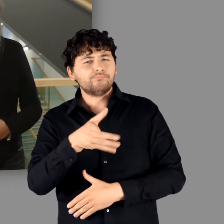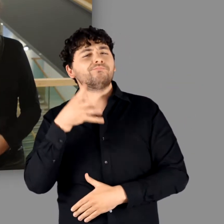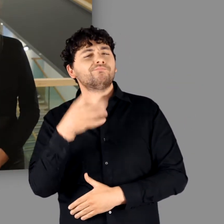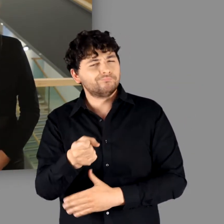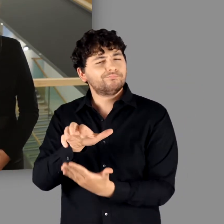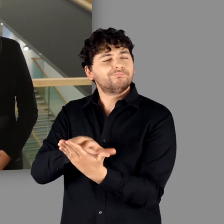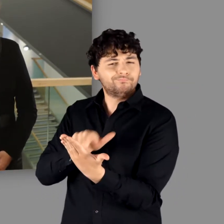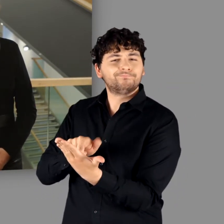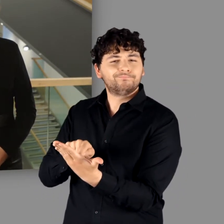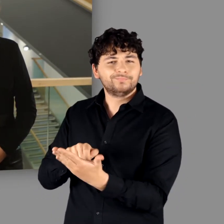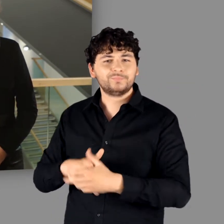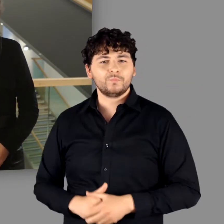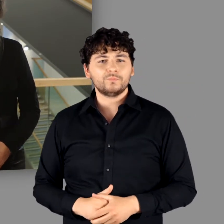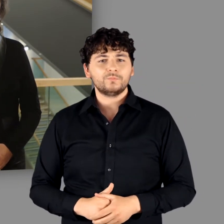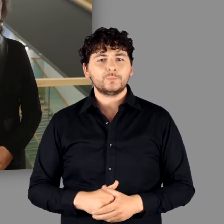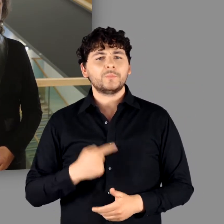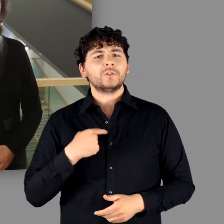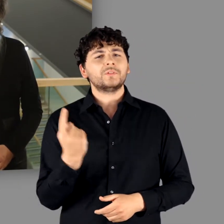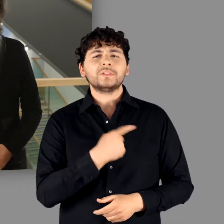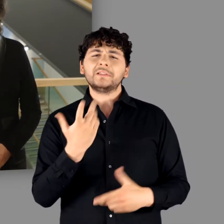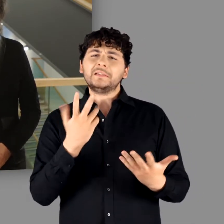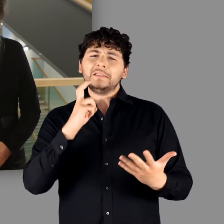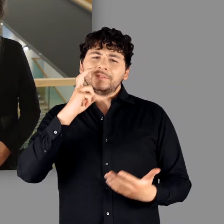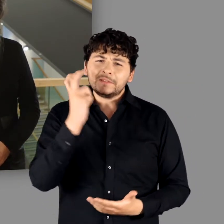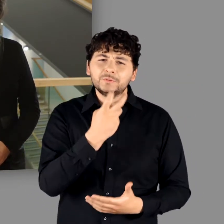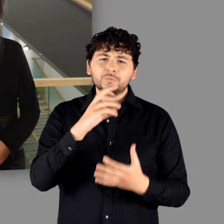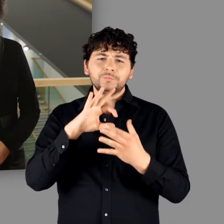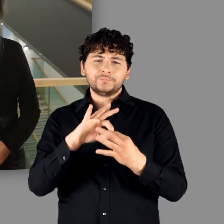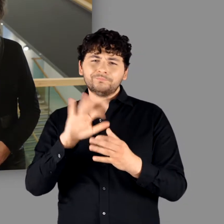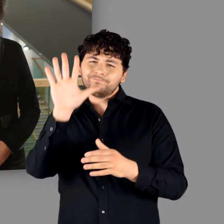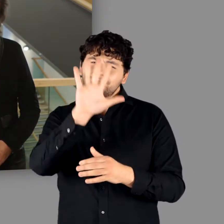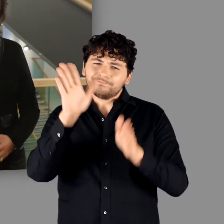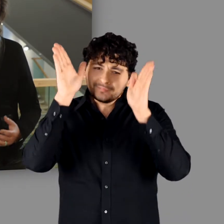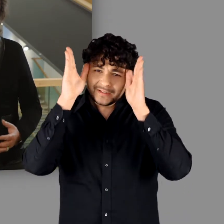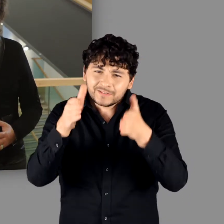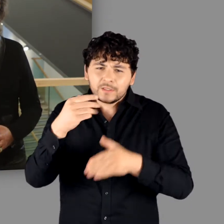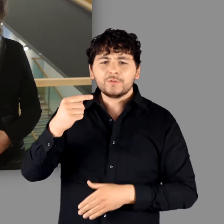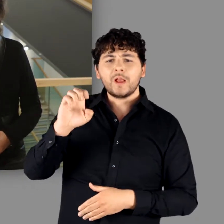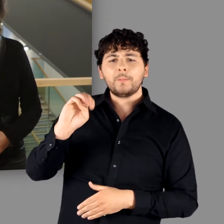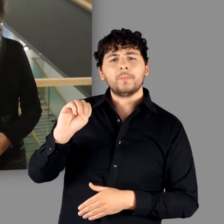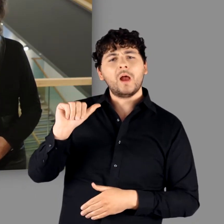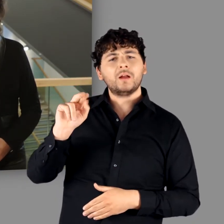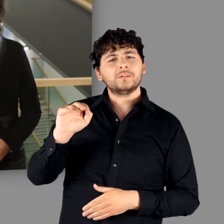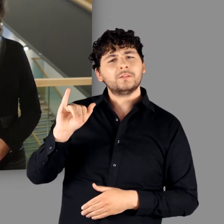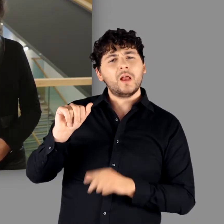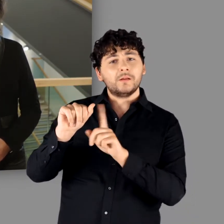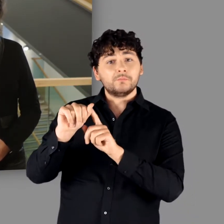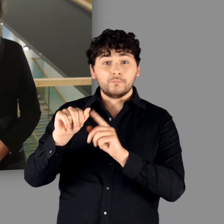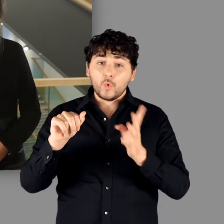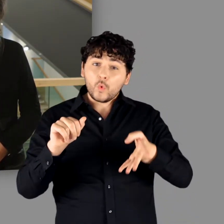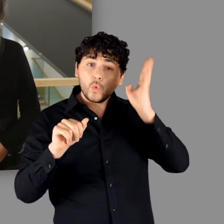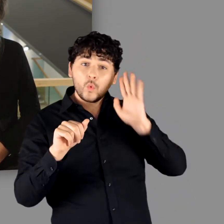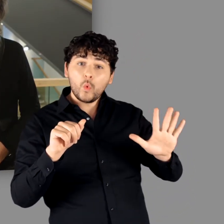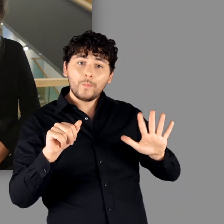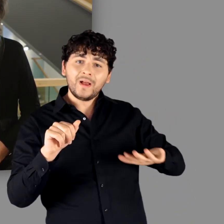Der Versuch einer Beschäftigung mit der „Germania“ selbst – und eben nicht aus dem Blickwinkel des Römischen Reiches –